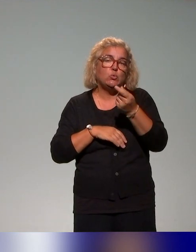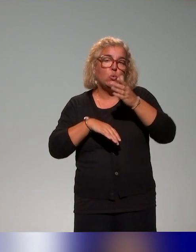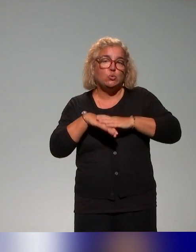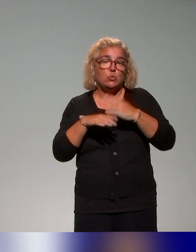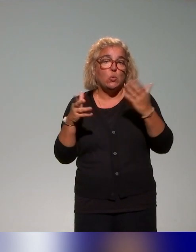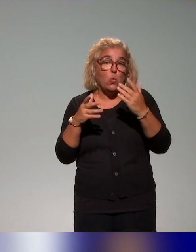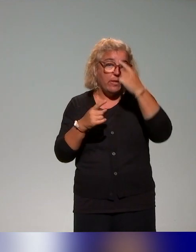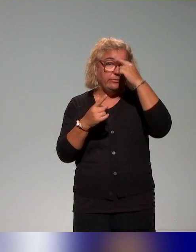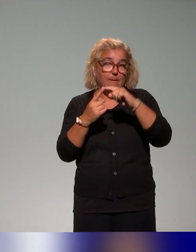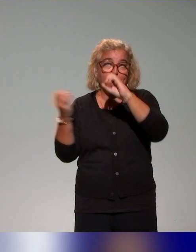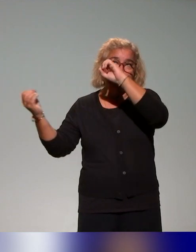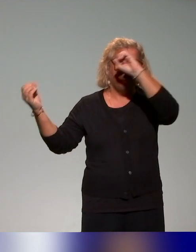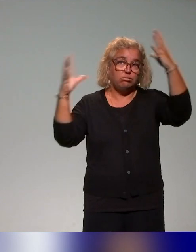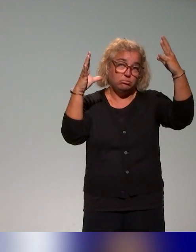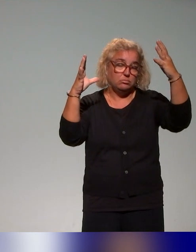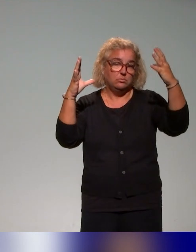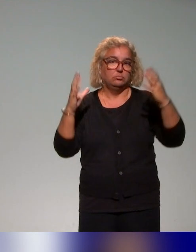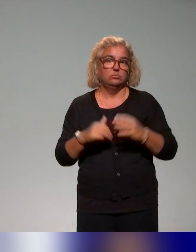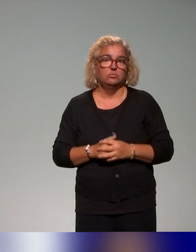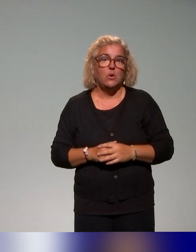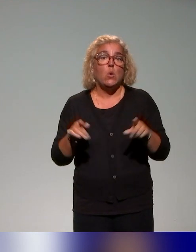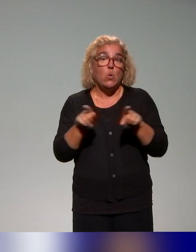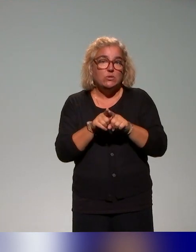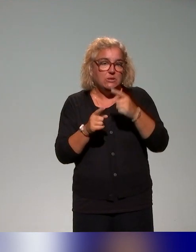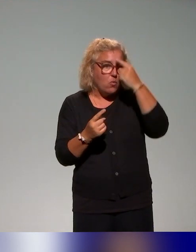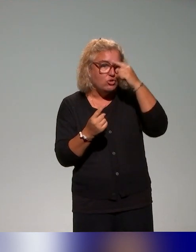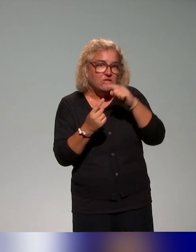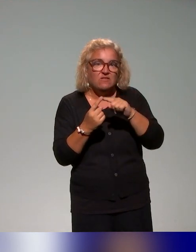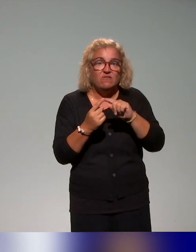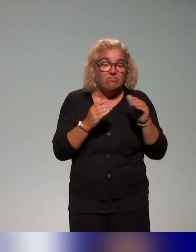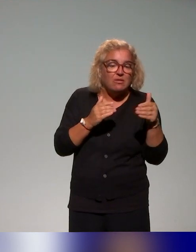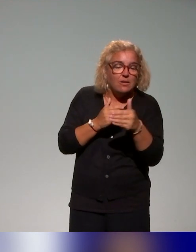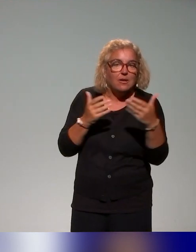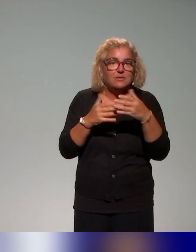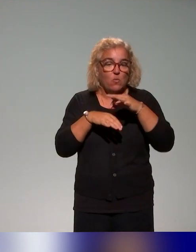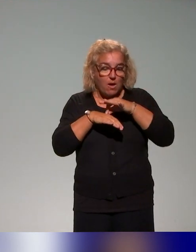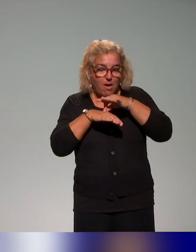à l'inclusion et puis toujours dans l'idée d'accompagner effectivement les situations d'enseignement en apprentissage, donc toujours avoir